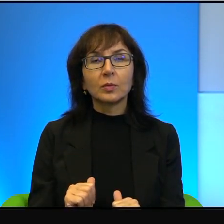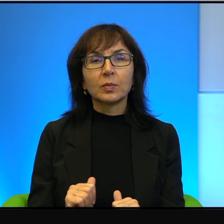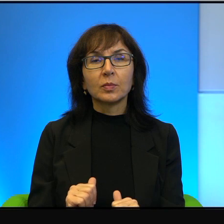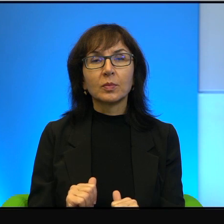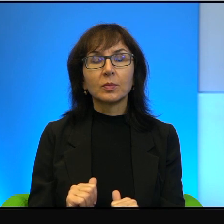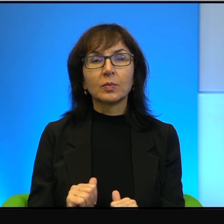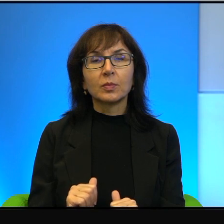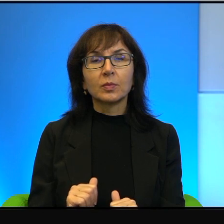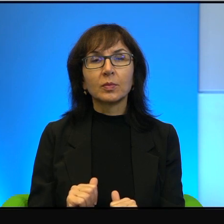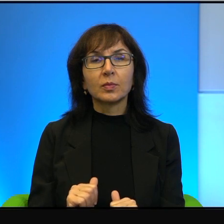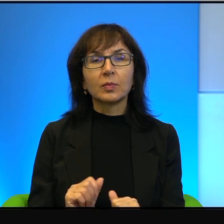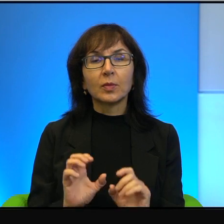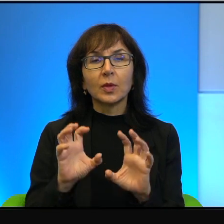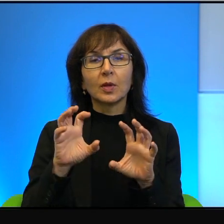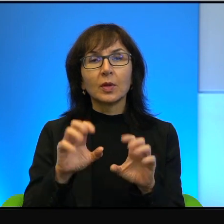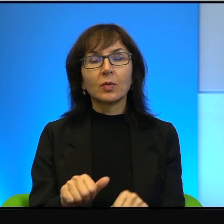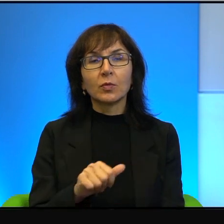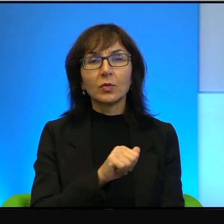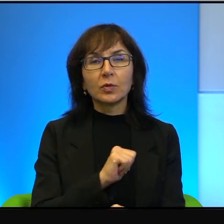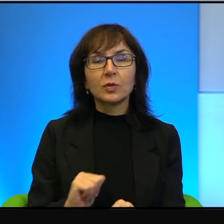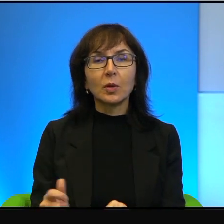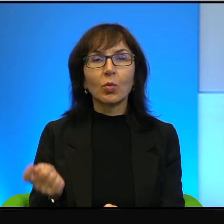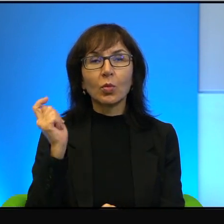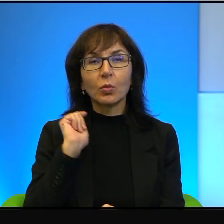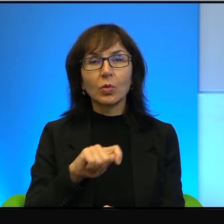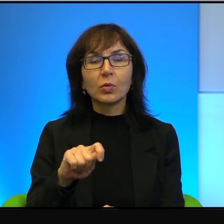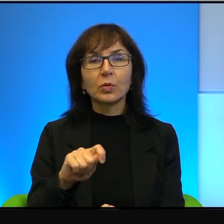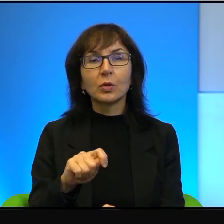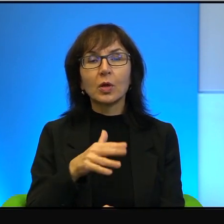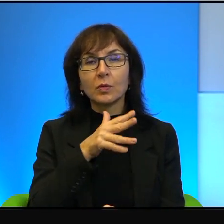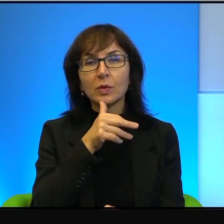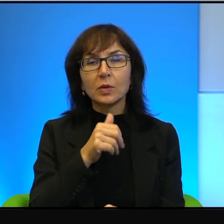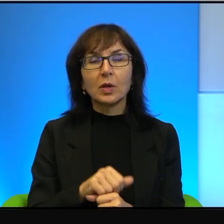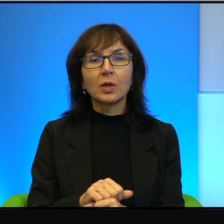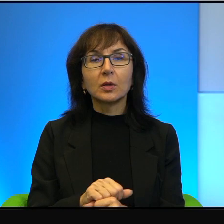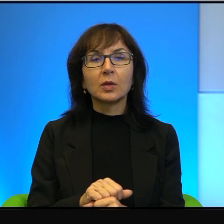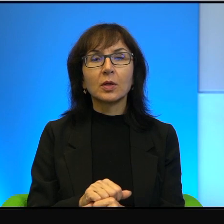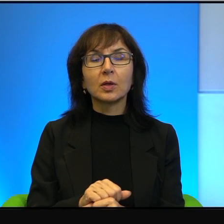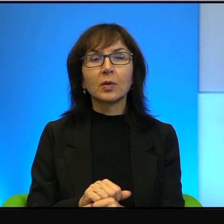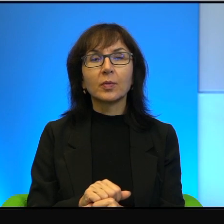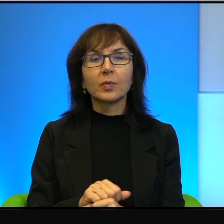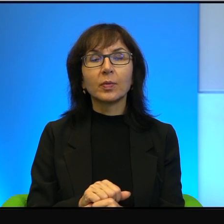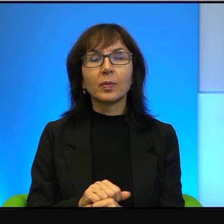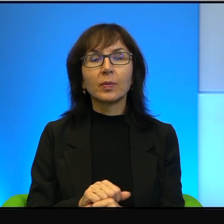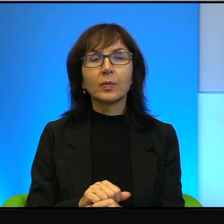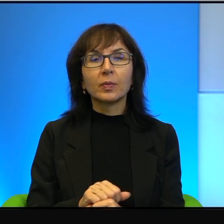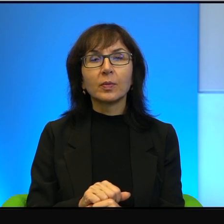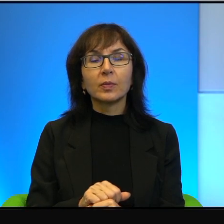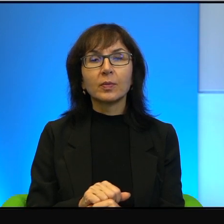zamachów samobójczych w Izraelu, II Inkifady, która była powstaniem